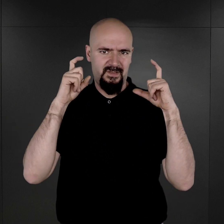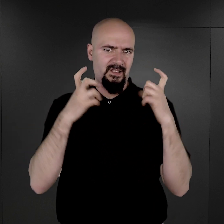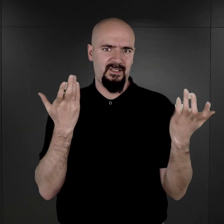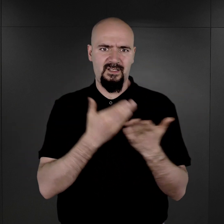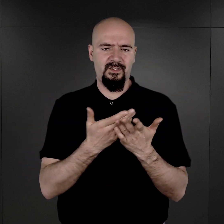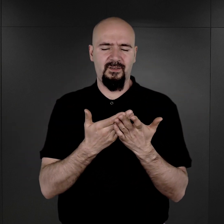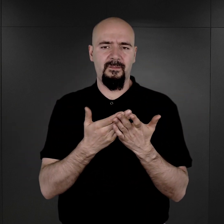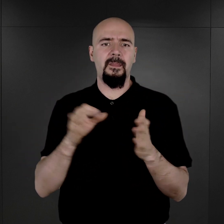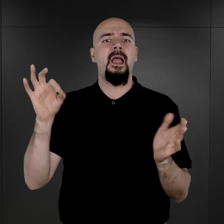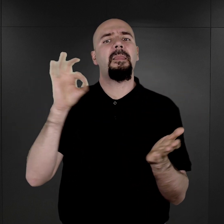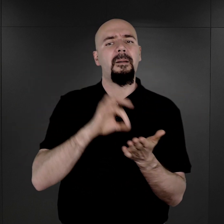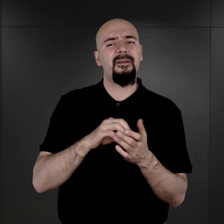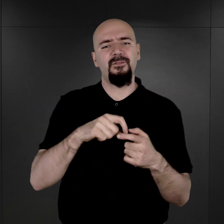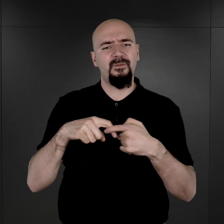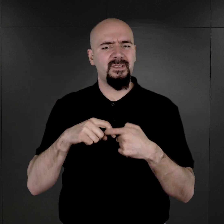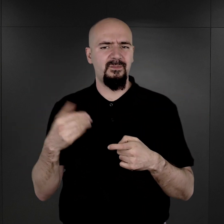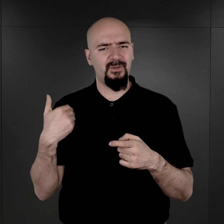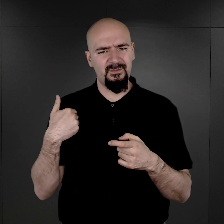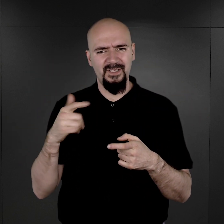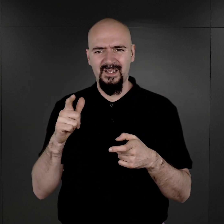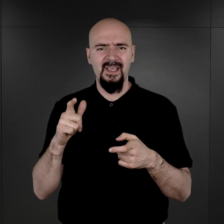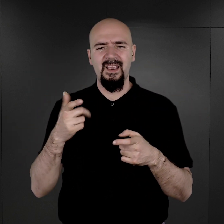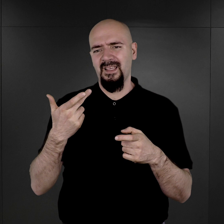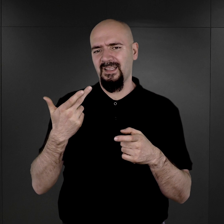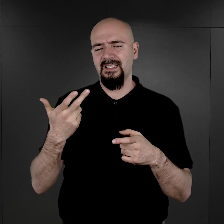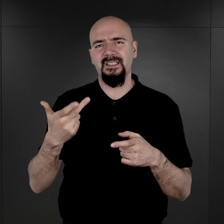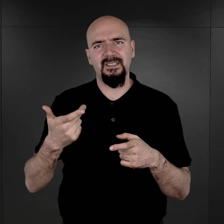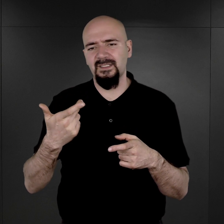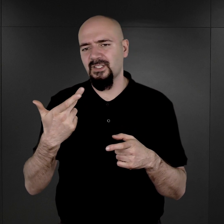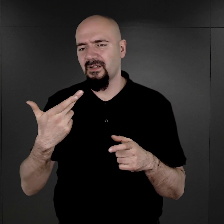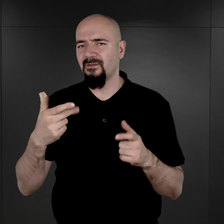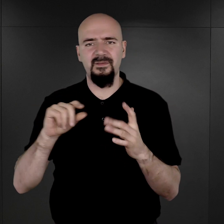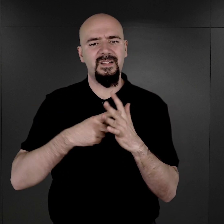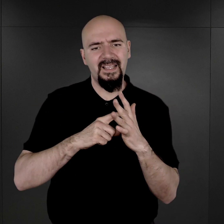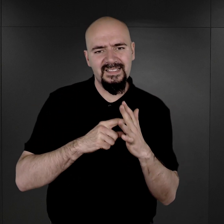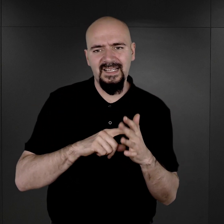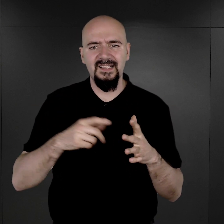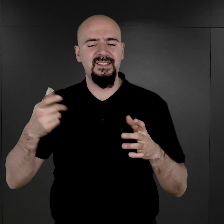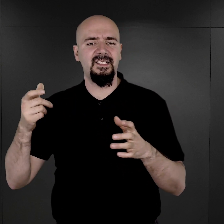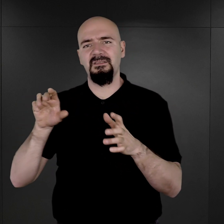Na pewno wiązało się to z tym, że w ogóle w ewidencjonowaniu tych kategorii więźniarskich,